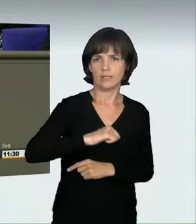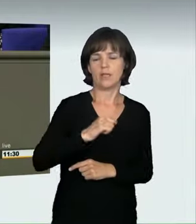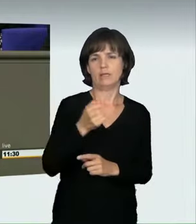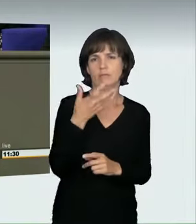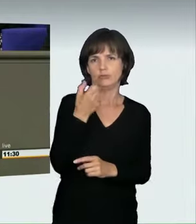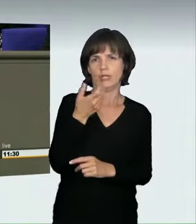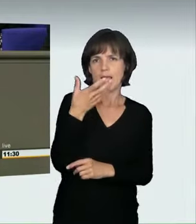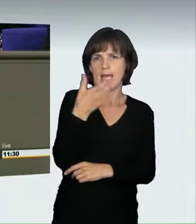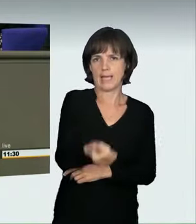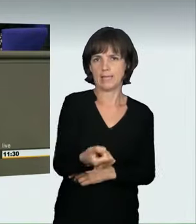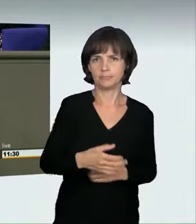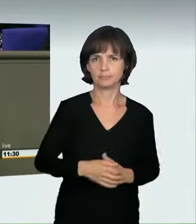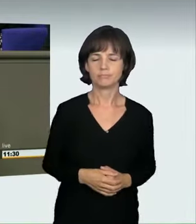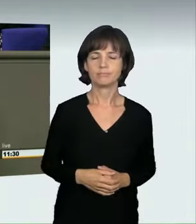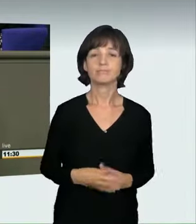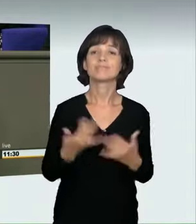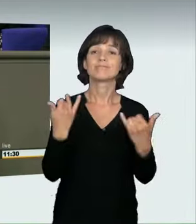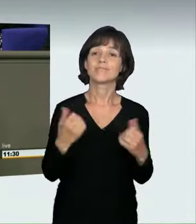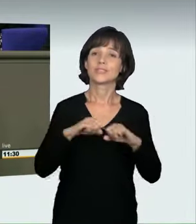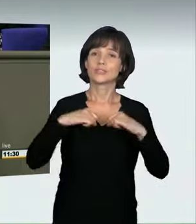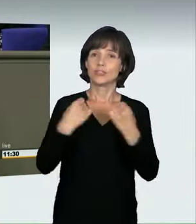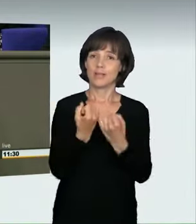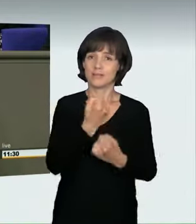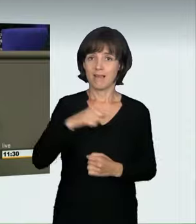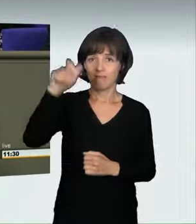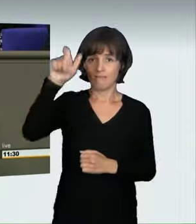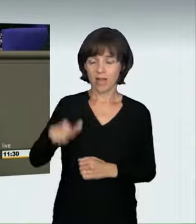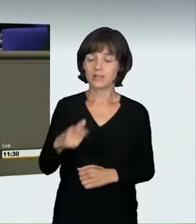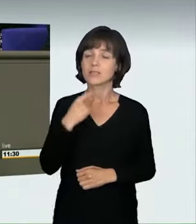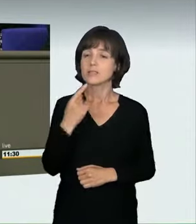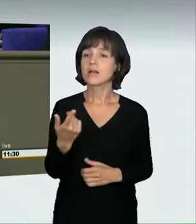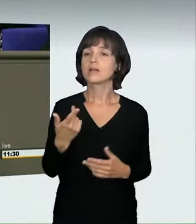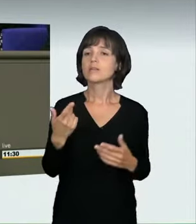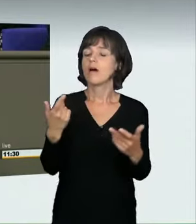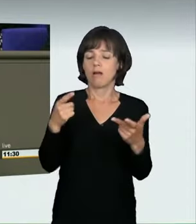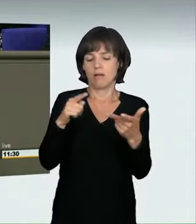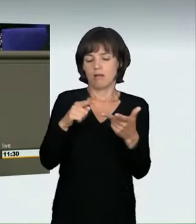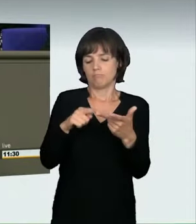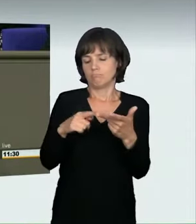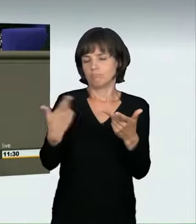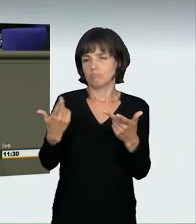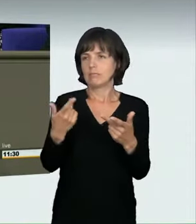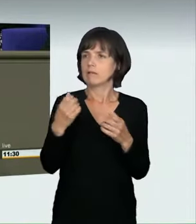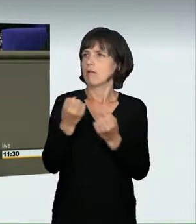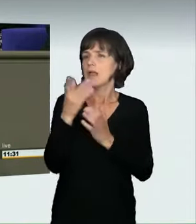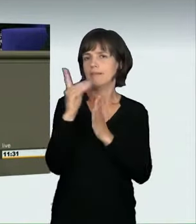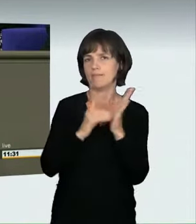Nun hat uns der Staatsanwalt bei der Anhörung gesagt: Ja, das ist nicht definiert, aber das waren die ersten beiden Begriffe, als der Deutsche Bundestag